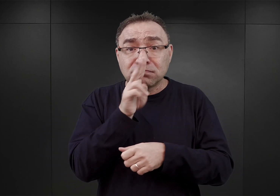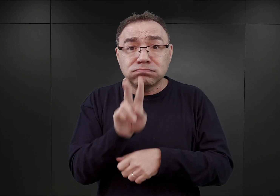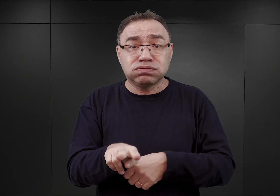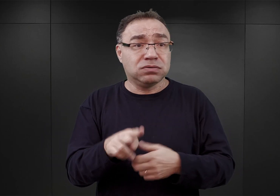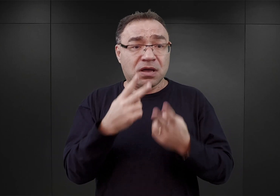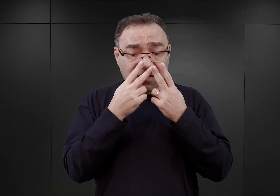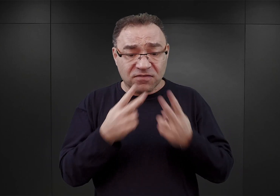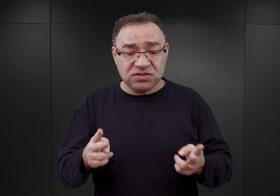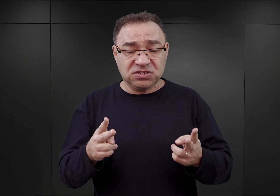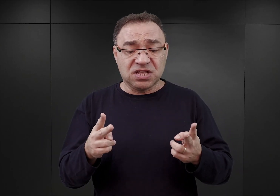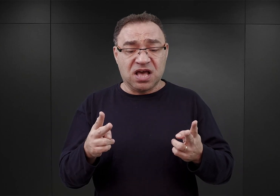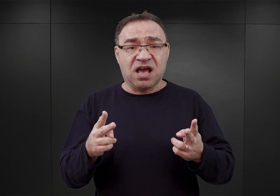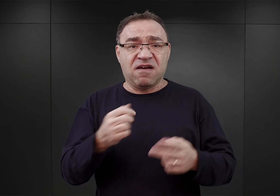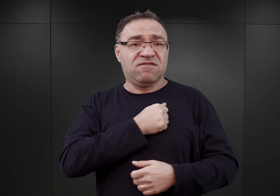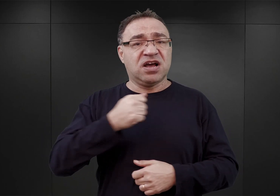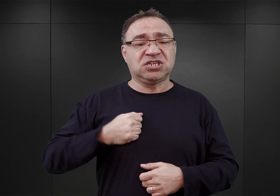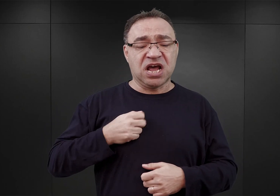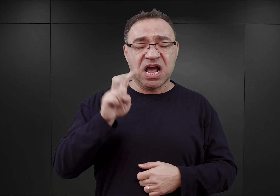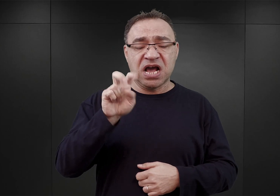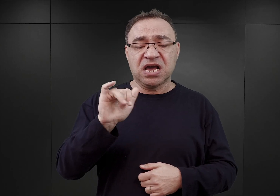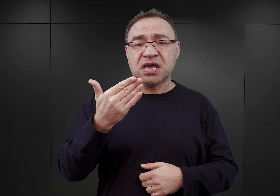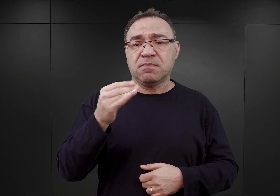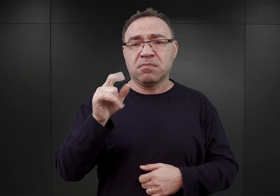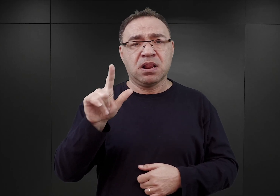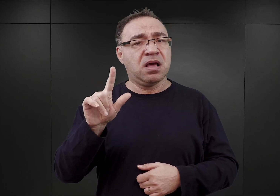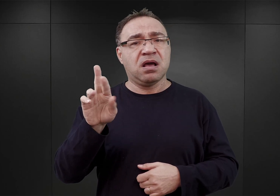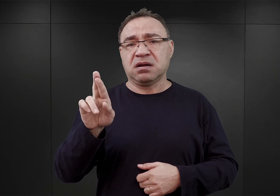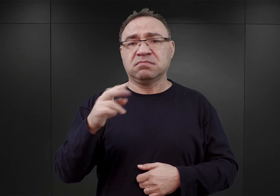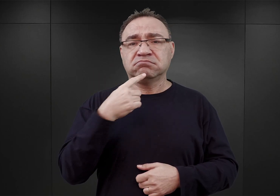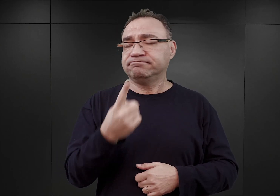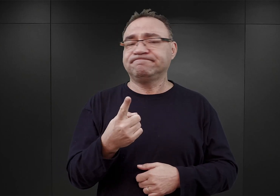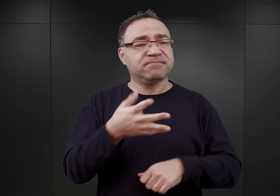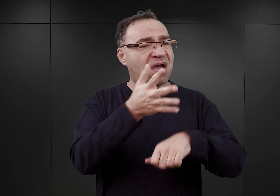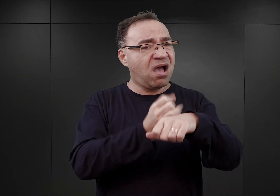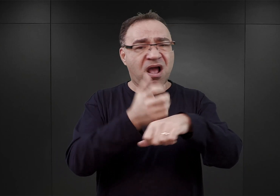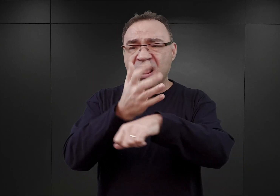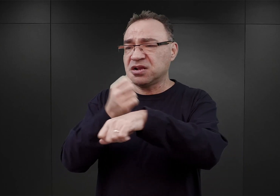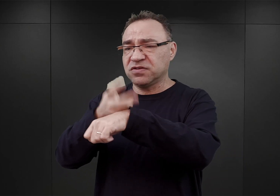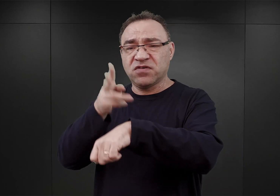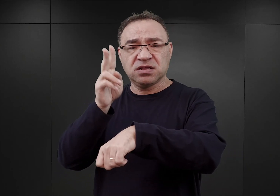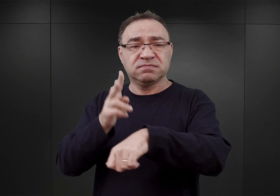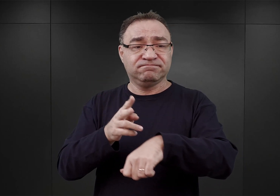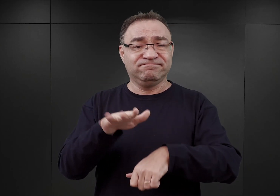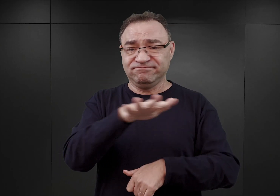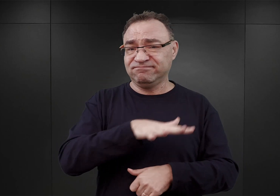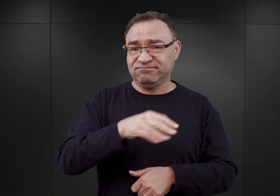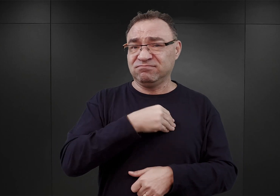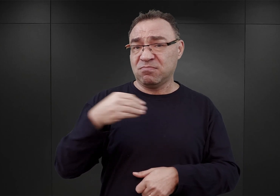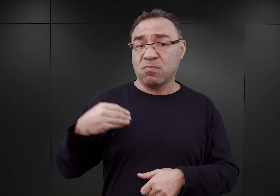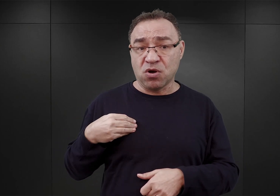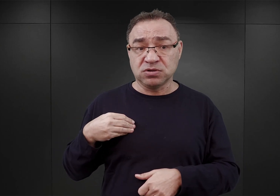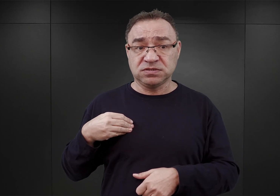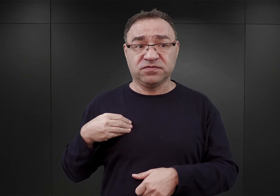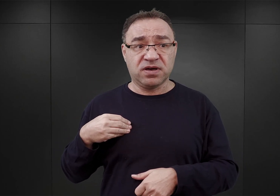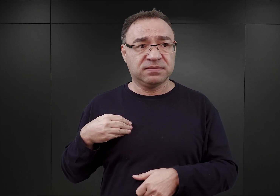Heinrich Himmler stwierdził, że zakres aresztowań Polaków na terenie głównie Generalnego Gubernatorstwa,